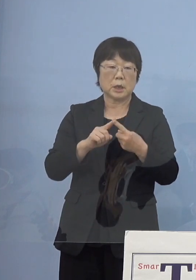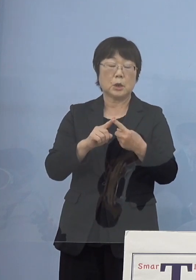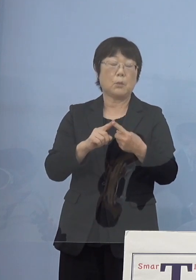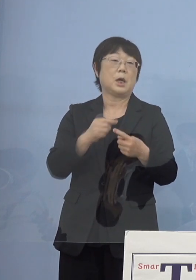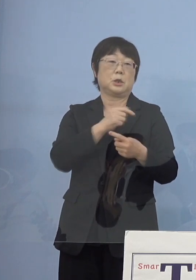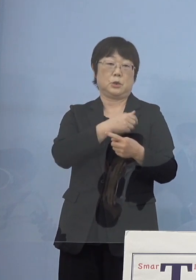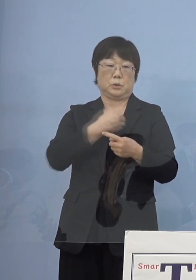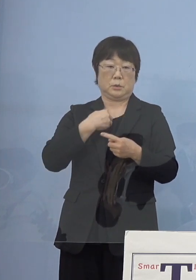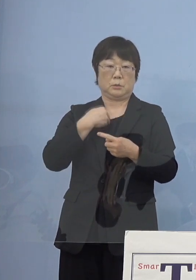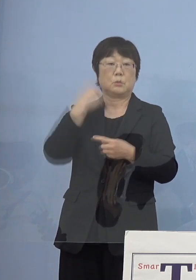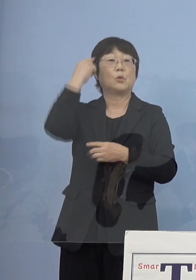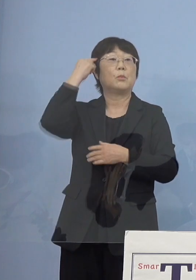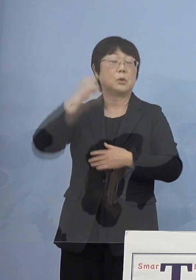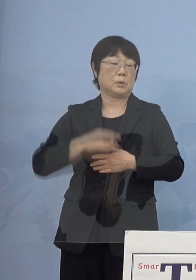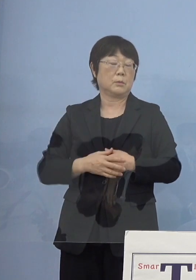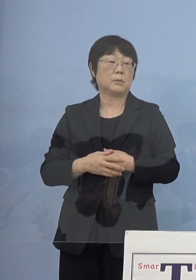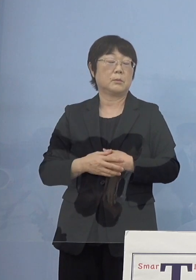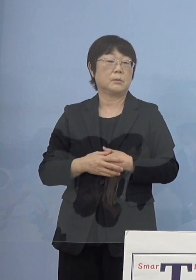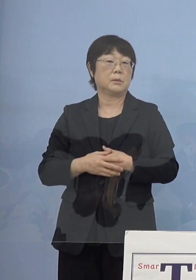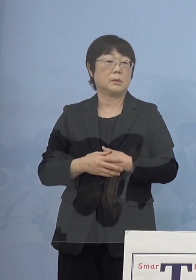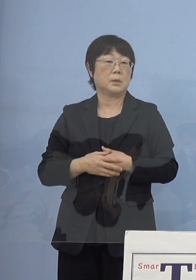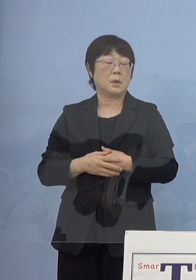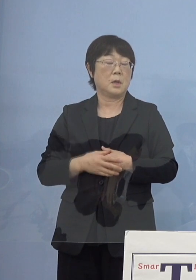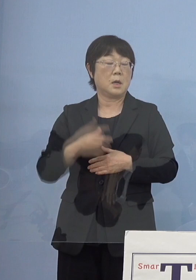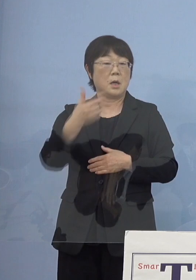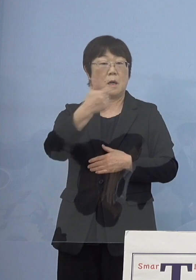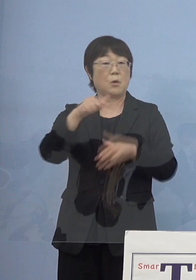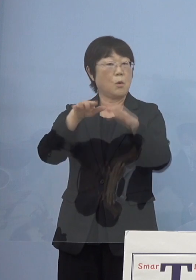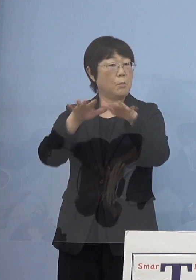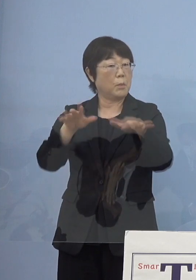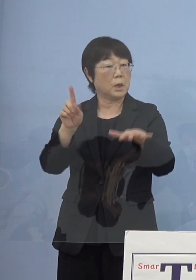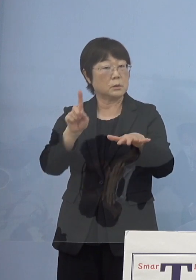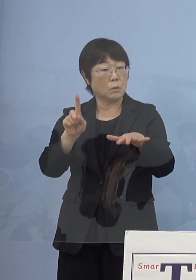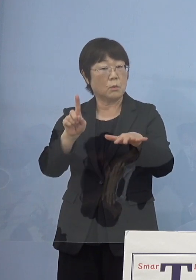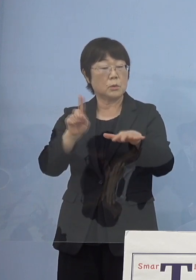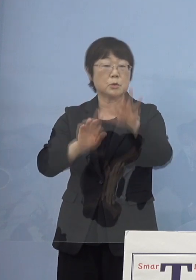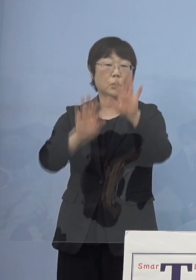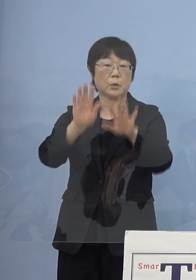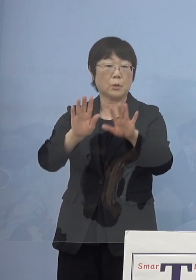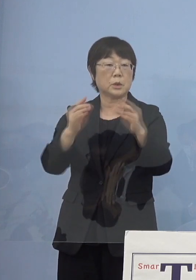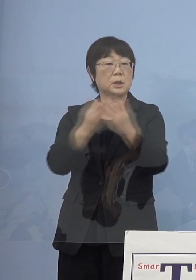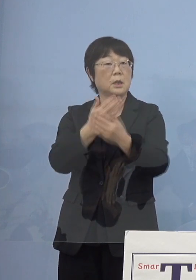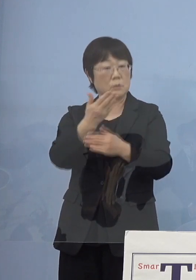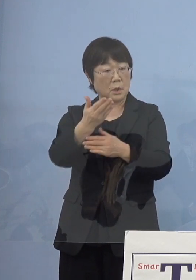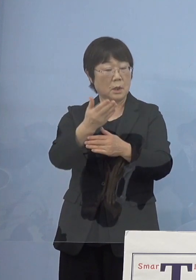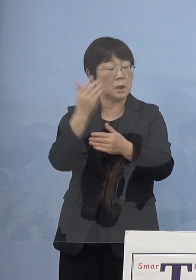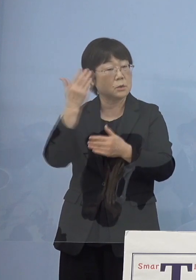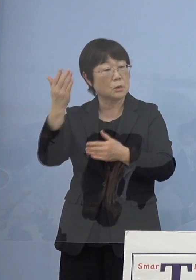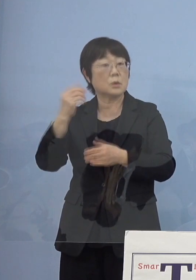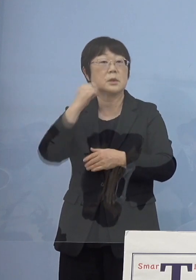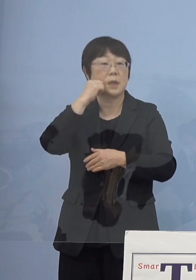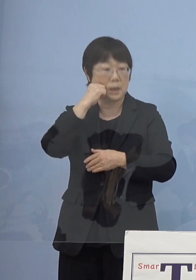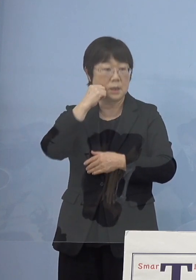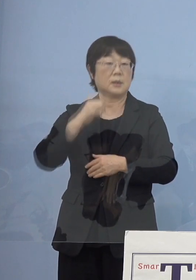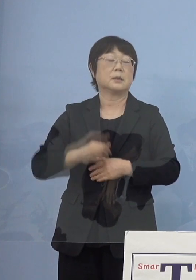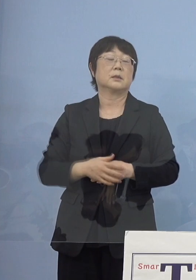今お話がありましたように「第6波」が どのような状況で来るか分からない部分がありますので